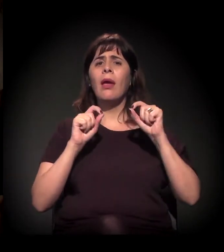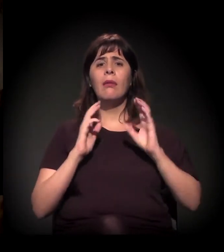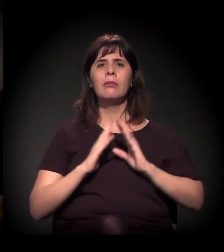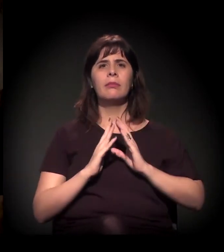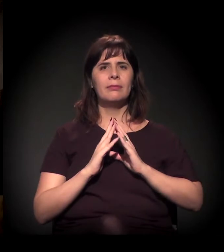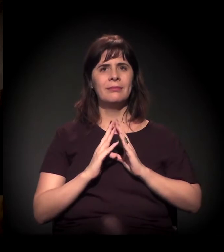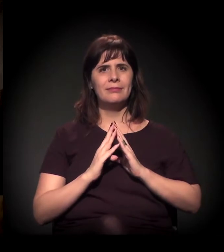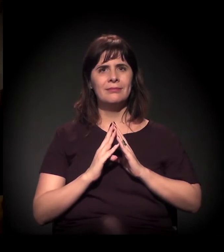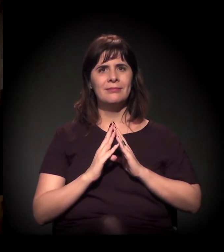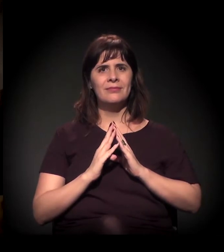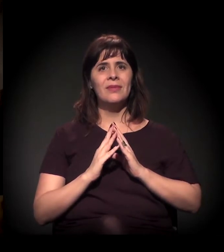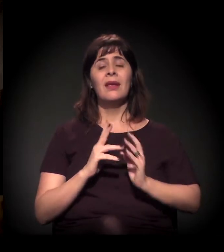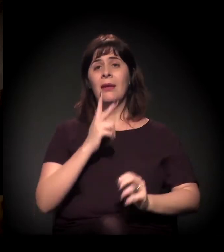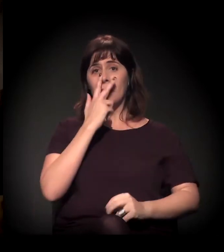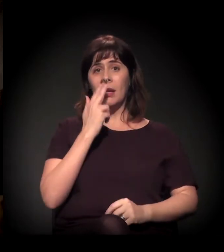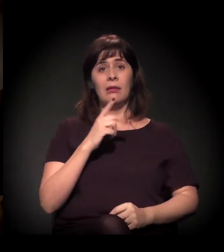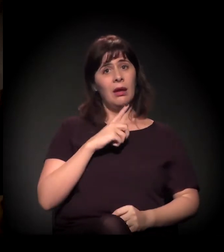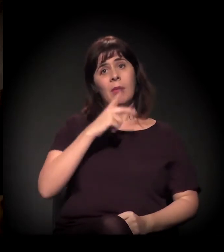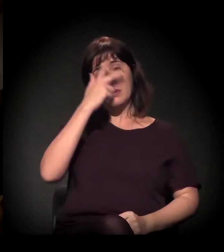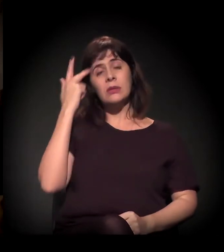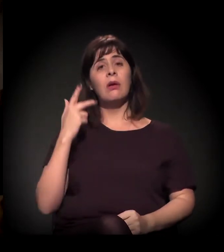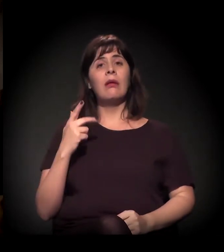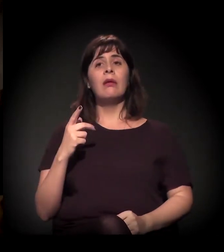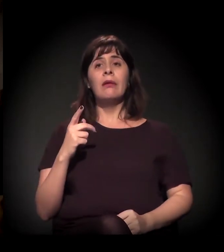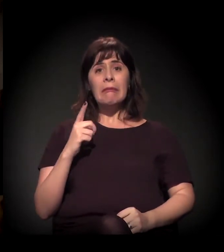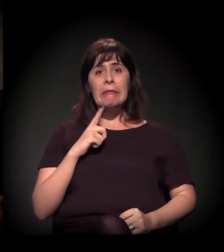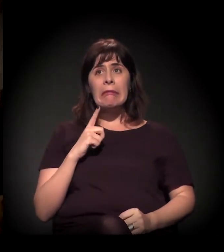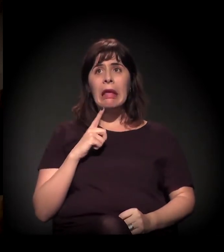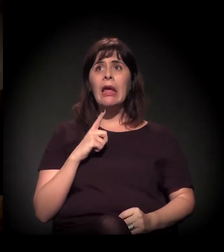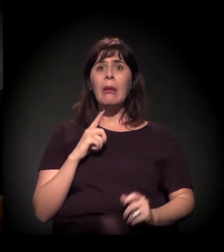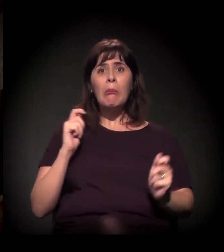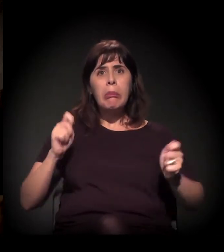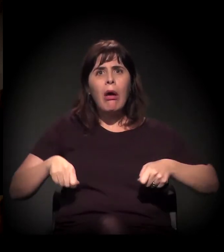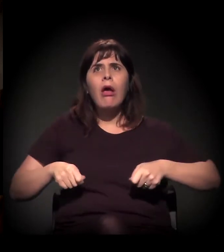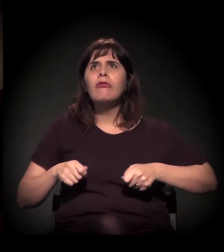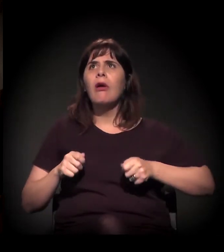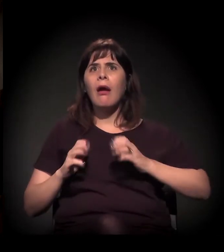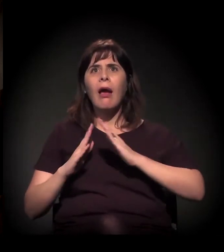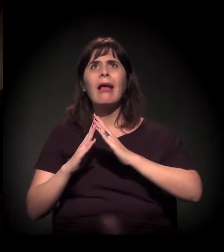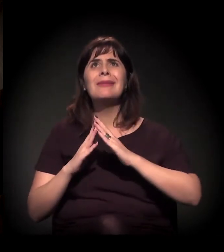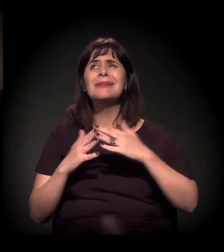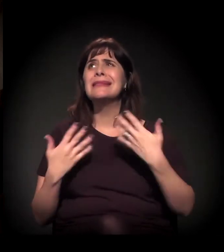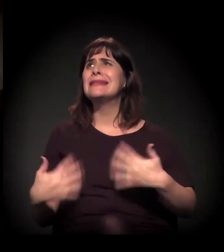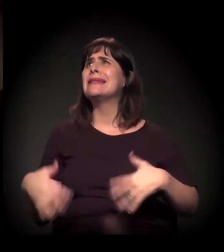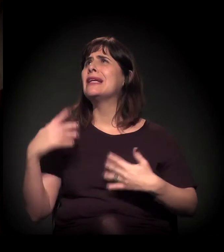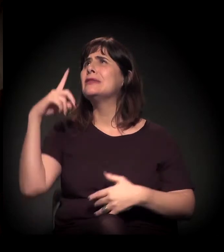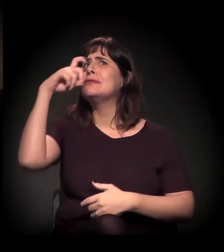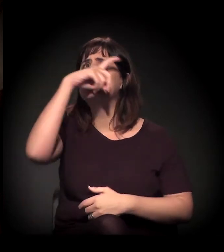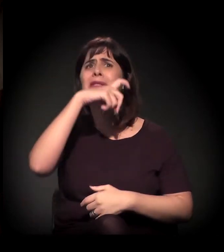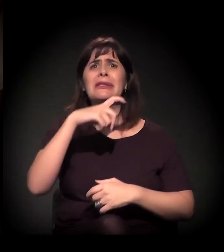quem tem condição de ter uma casa que às vezes não é digna o suficiente, e quem está numa situação de extrema vulnerabilidade, como a da Cracolândia.